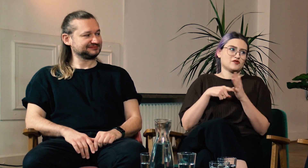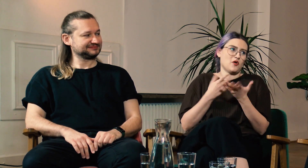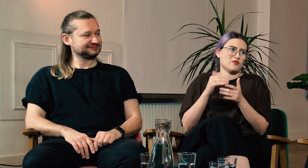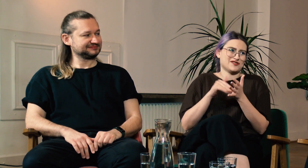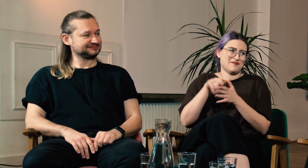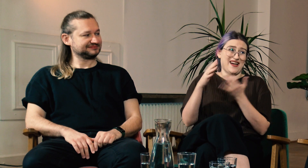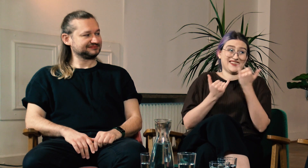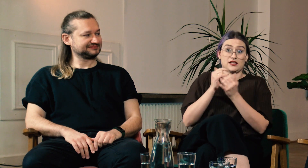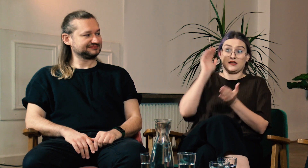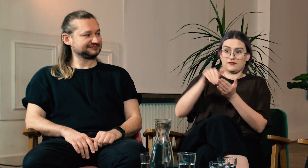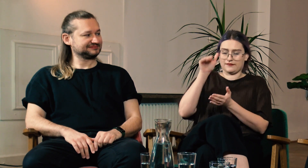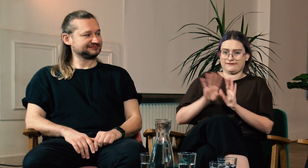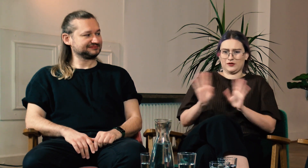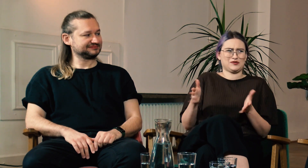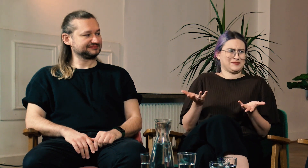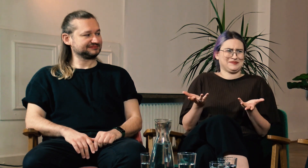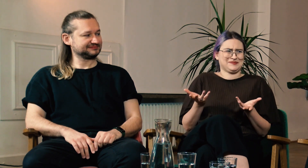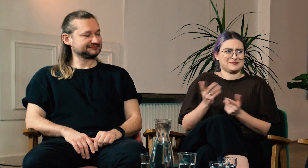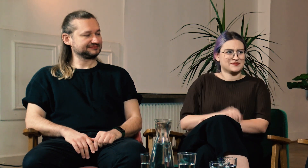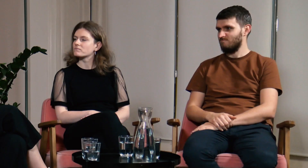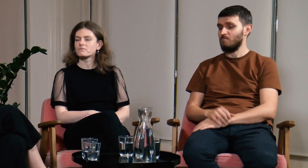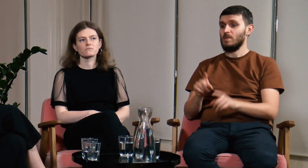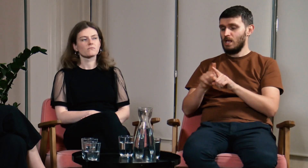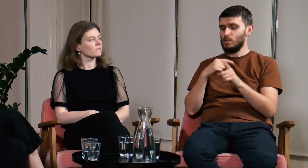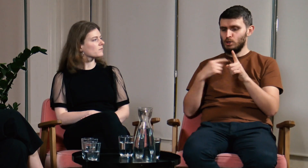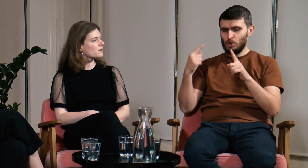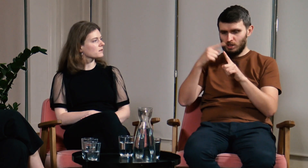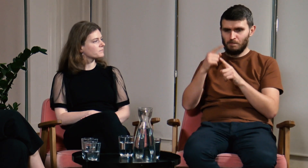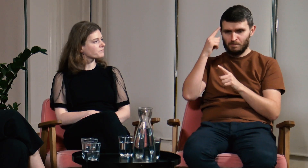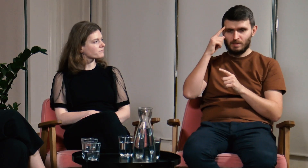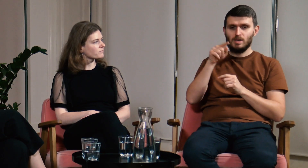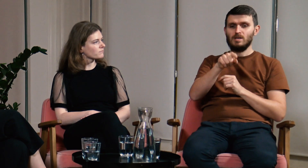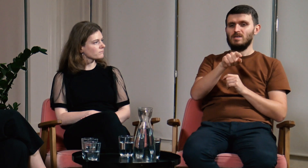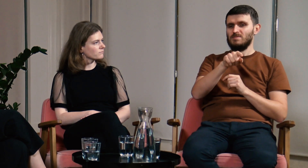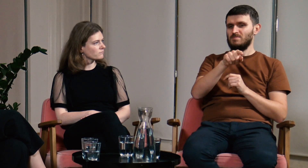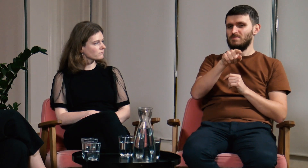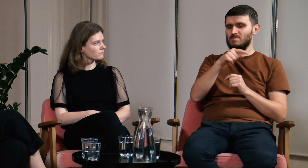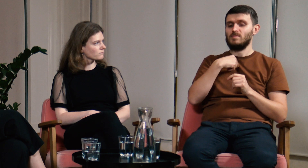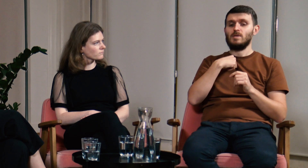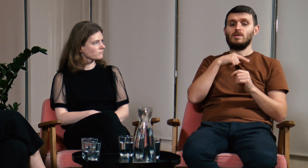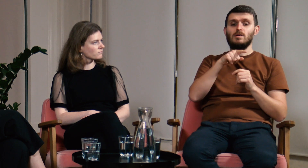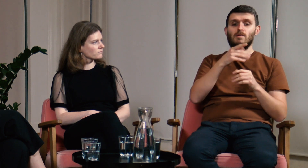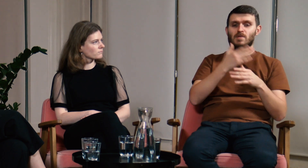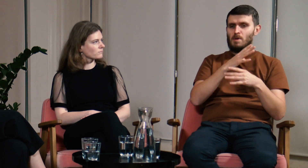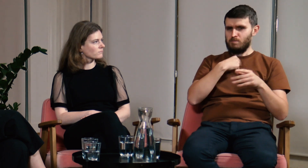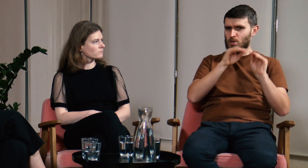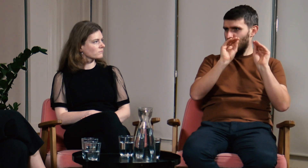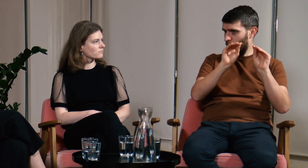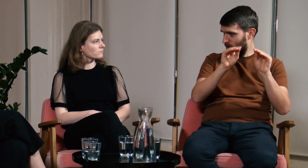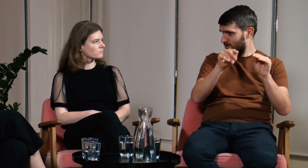Nie wyobrażam sobie zajęć trwających od rana do nocy. Ł: Dodam jeszcze coś co mi się przypomniało. Opowiadałem o mojej firmie, w której uczę.